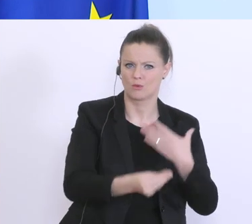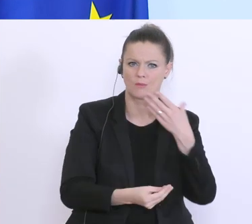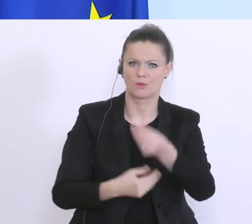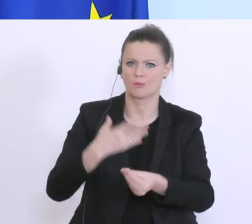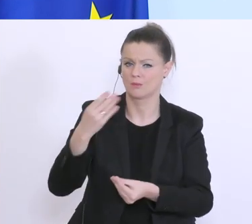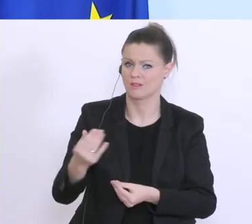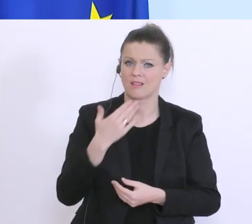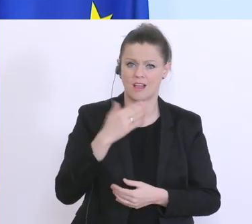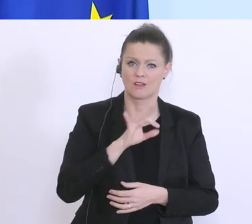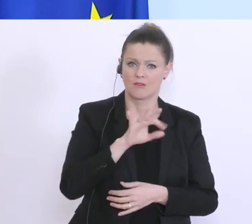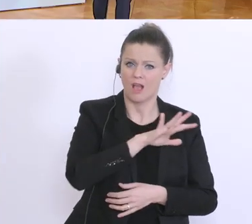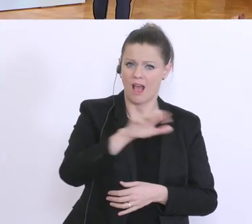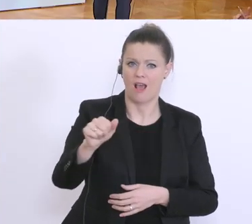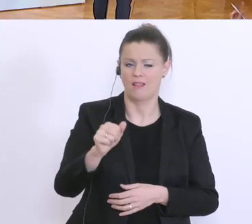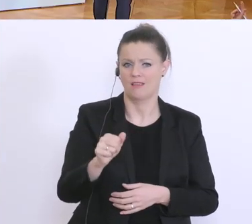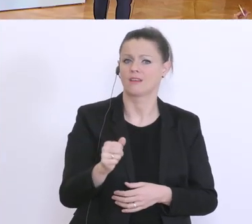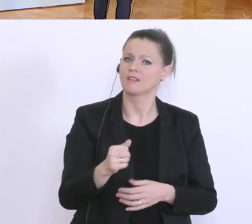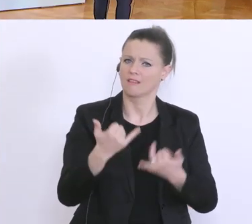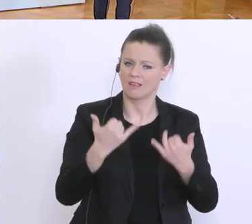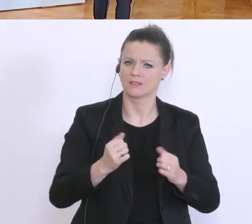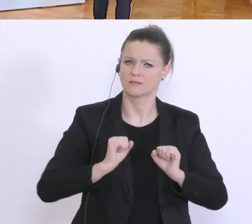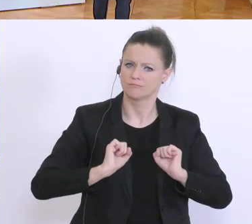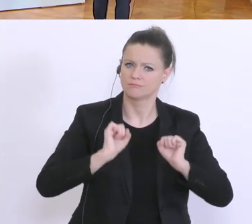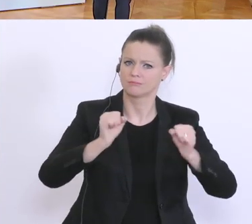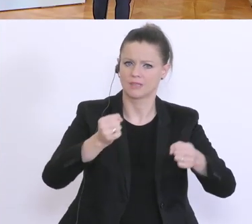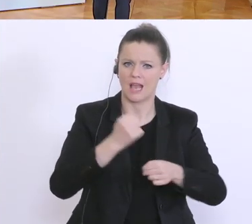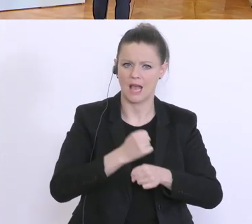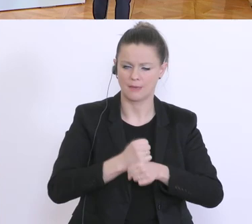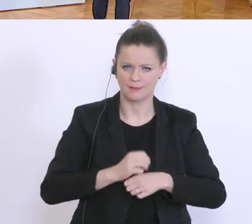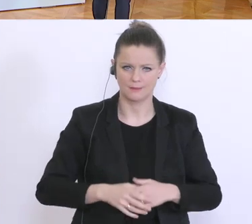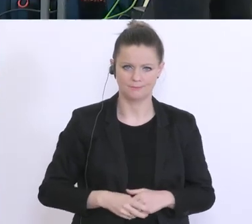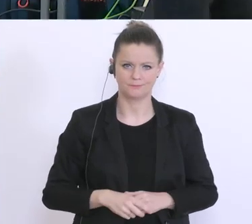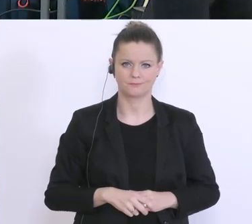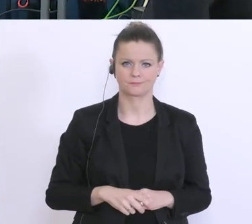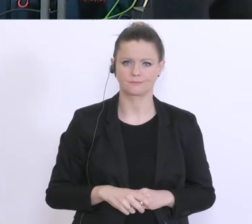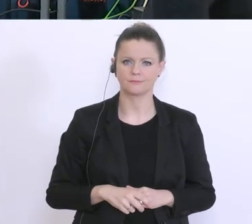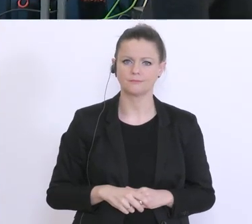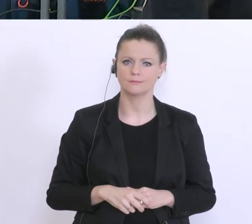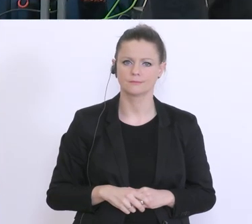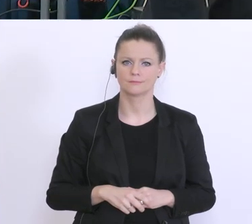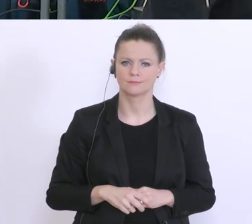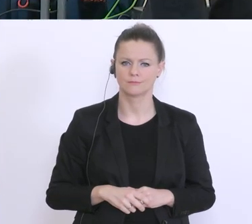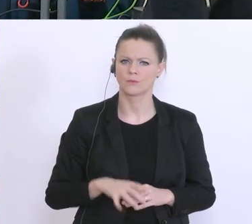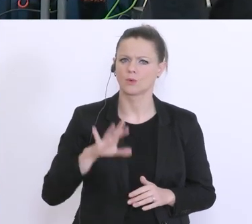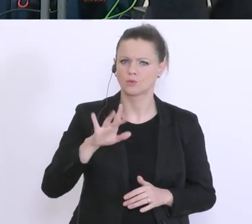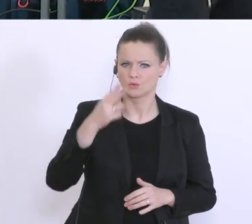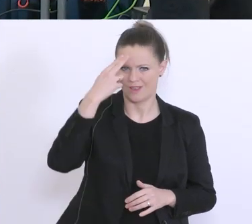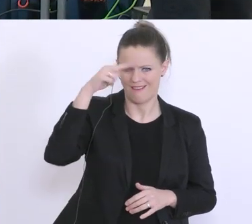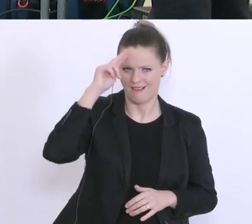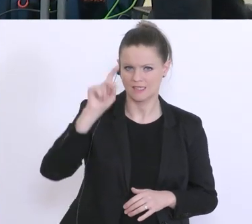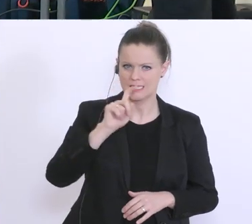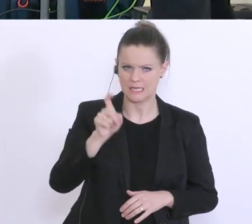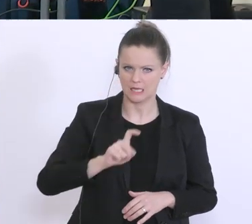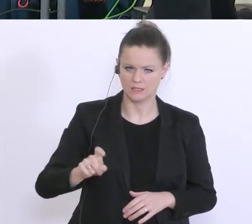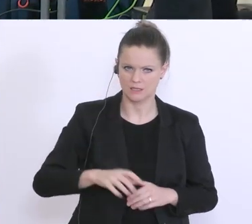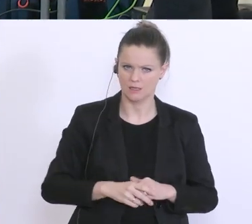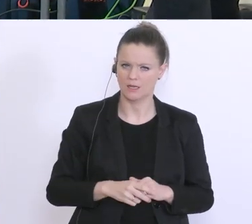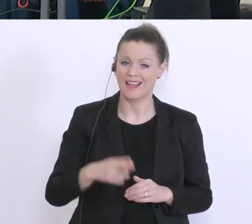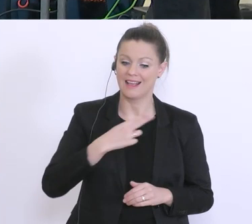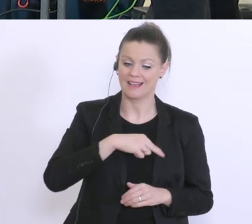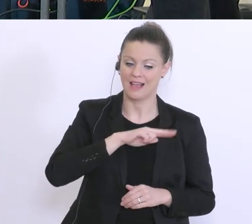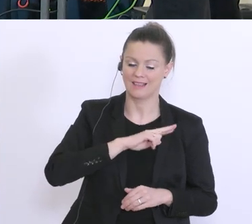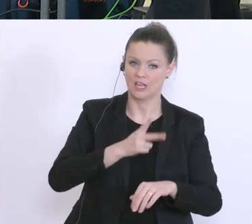Ich habe eine, vielleicht an Herrn Zadrazil: Die Garantien des Staates für die Haftungen,